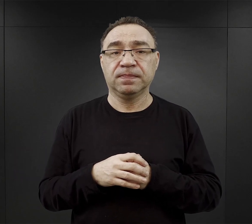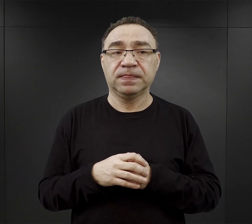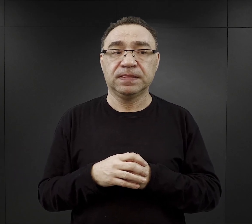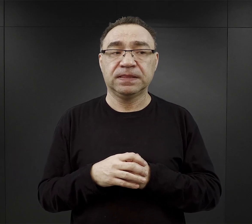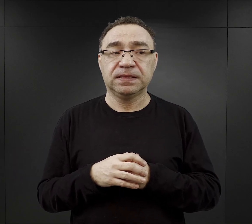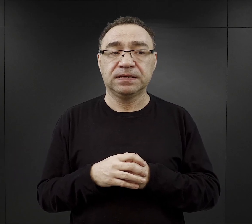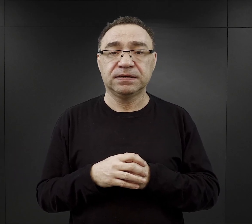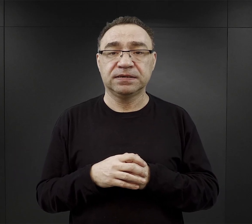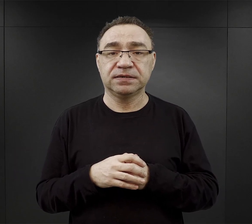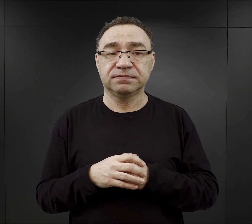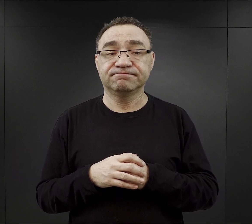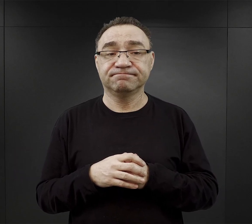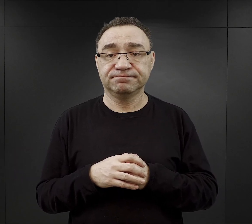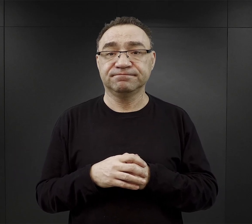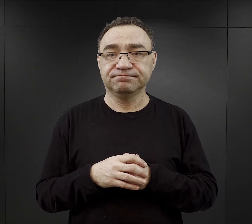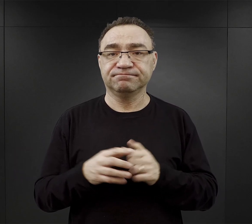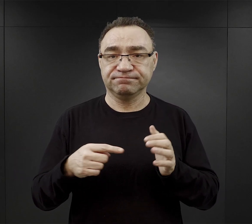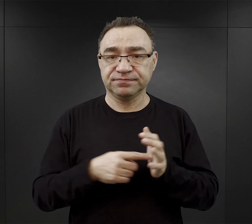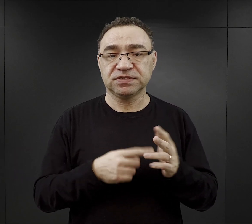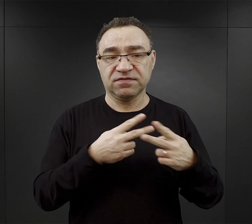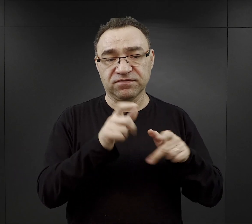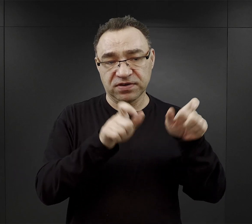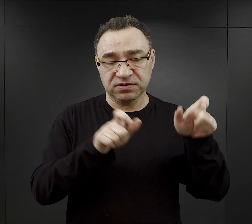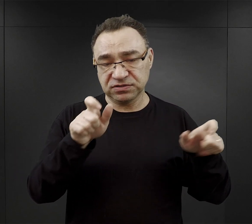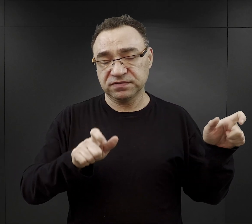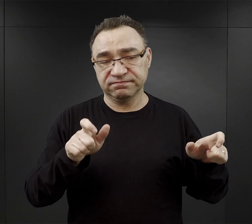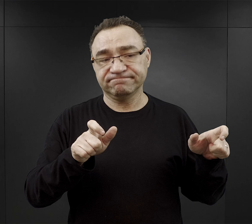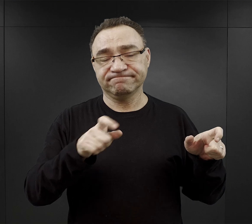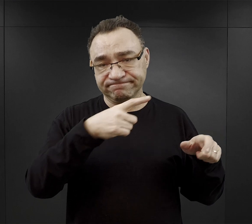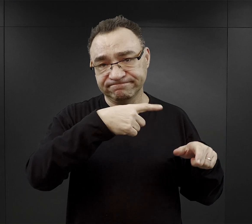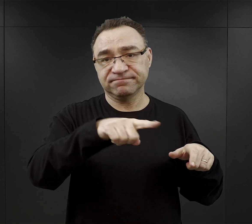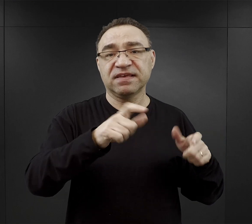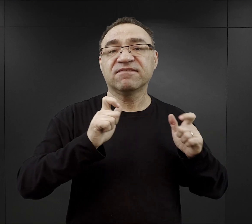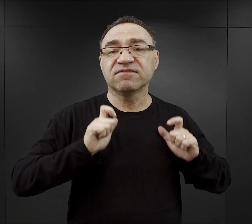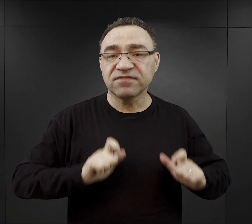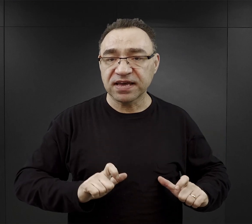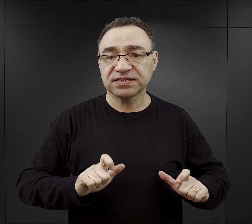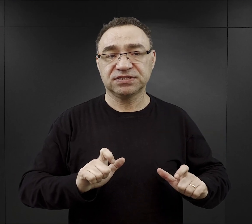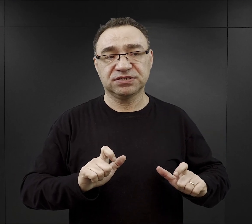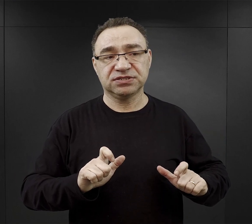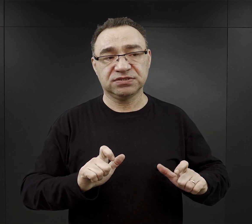i wówczas więźniowie byli kierowani do tych wsi, już opustoszałych